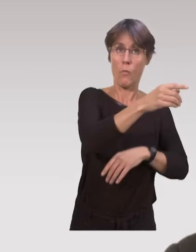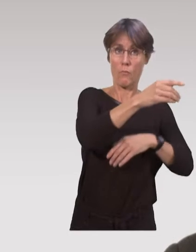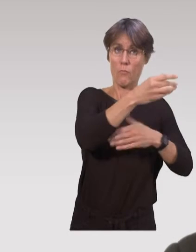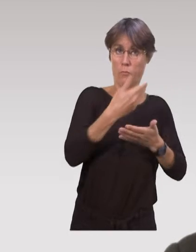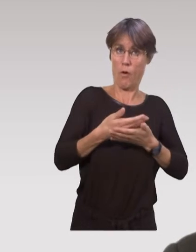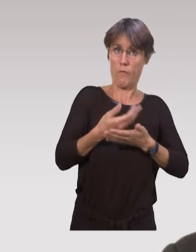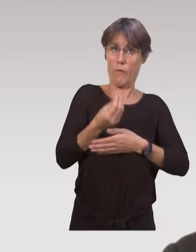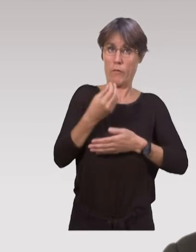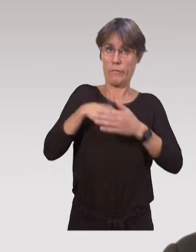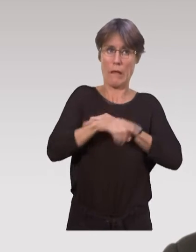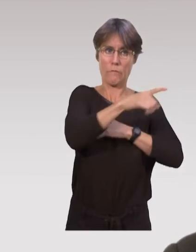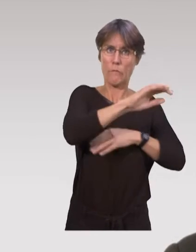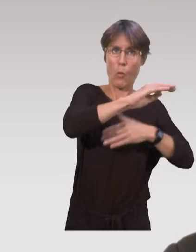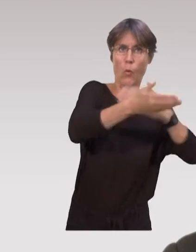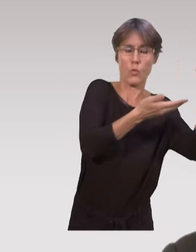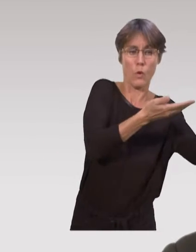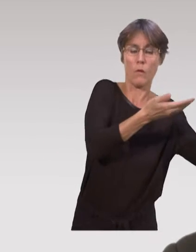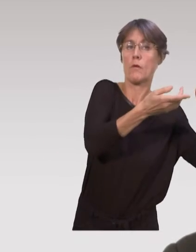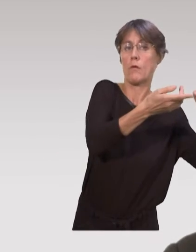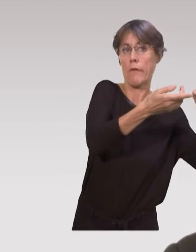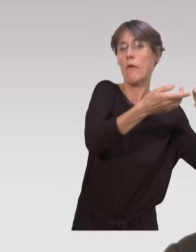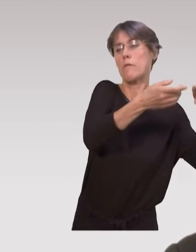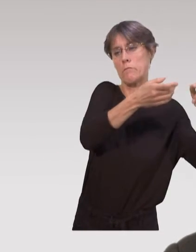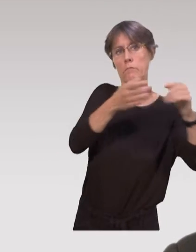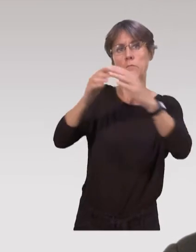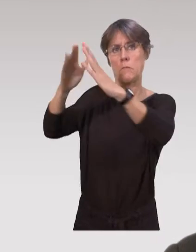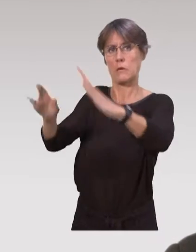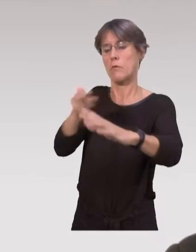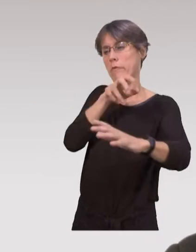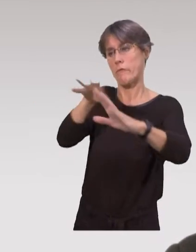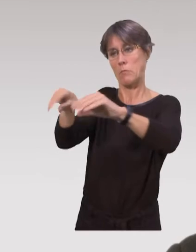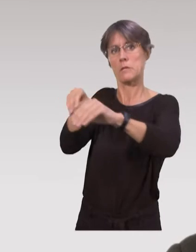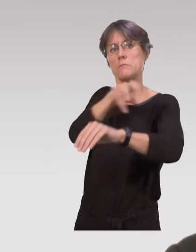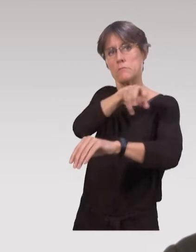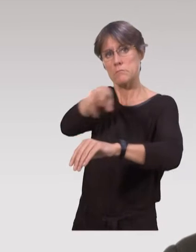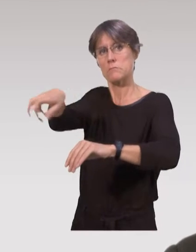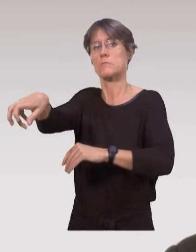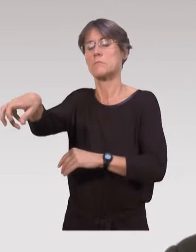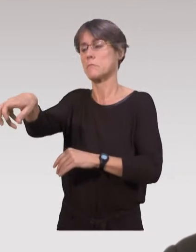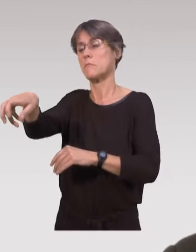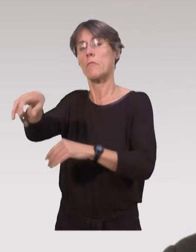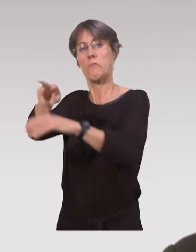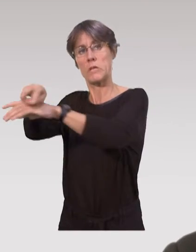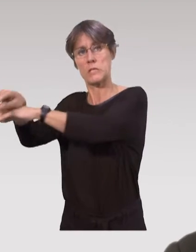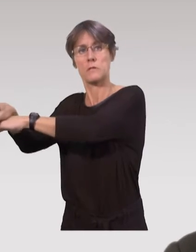des parents à la suite du certificat du huitième jour qui a été reçu au centre de PMI.